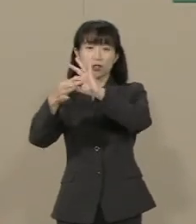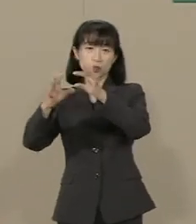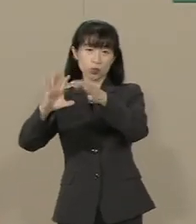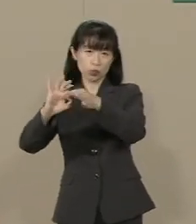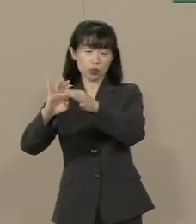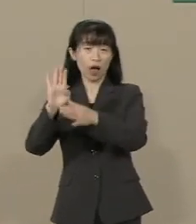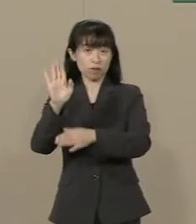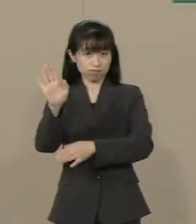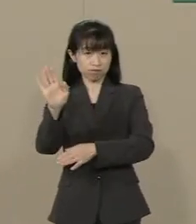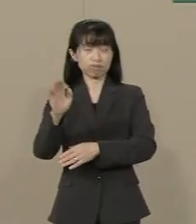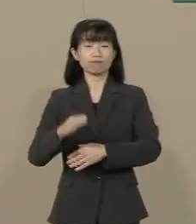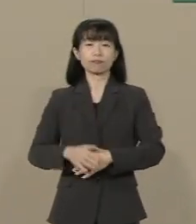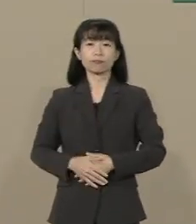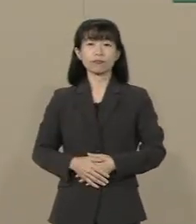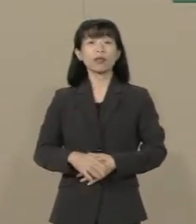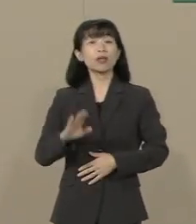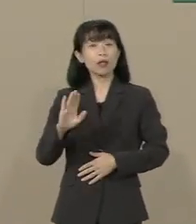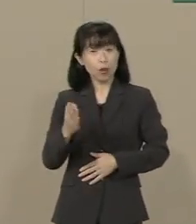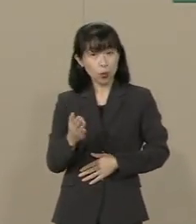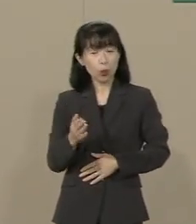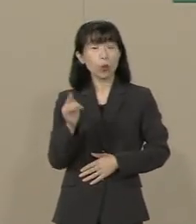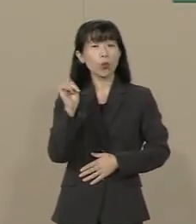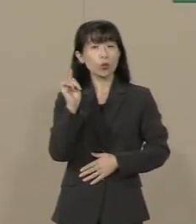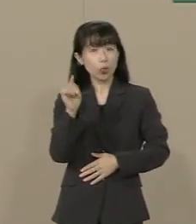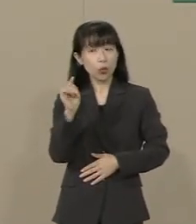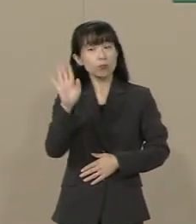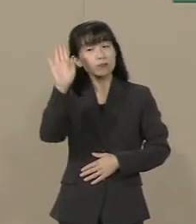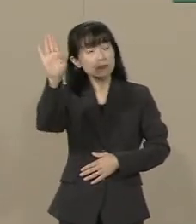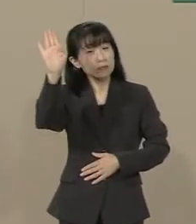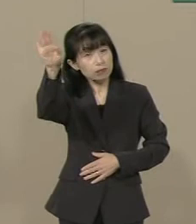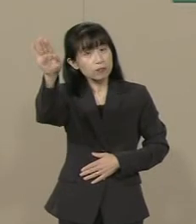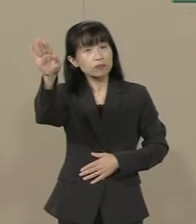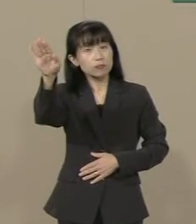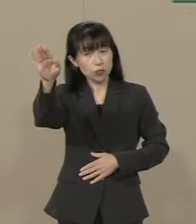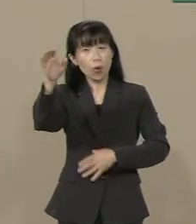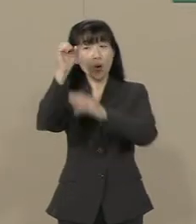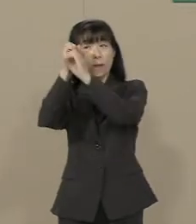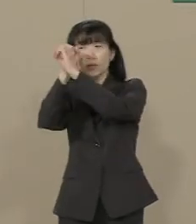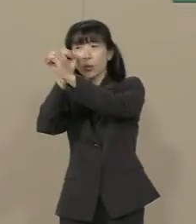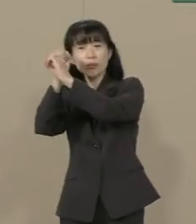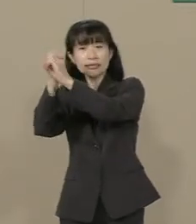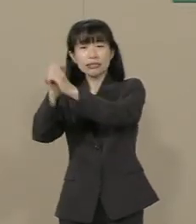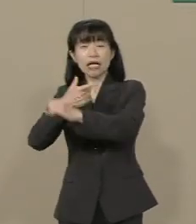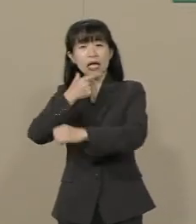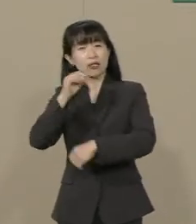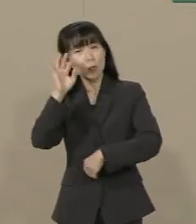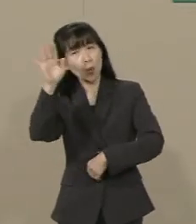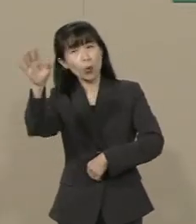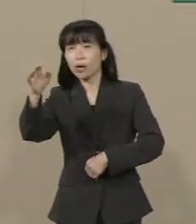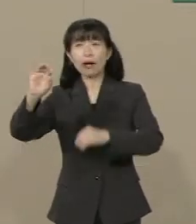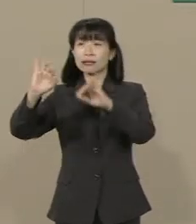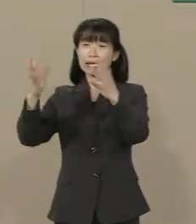しかし そのオリンピックの先の ビジョンが 希望が 見えてまいりません